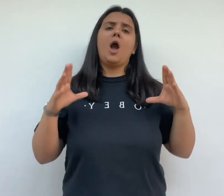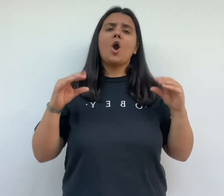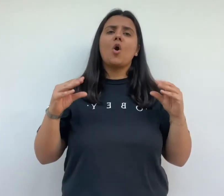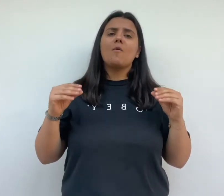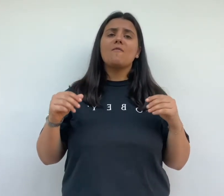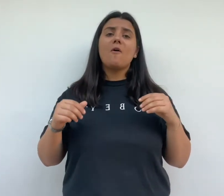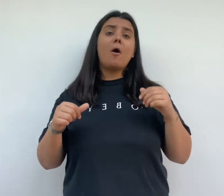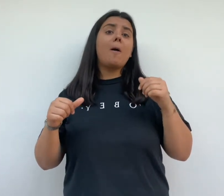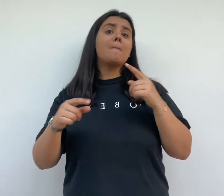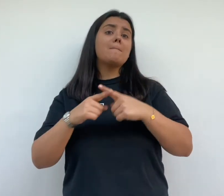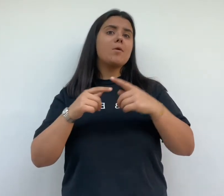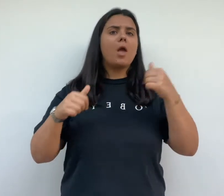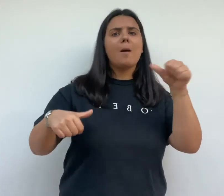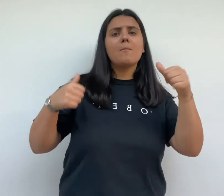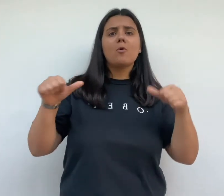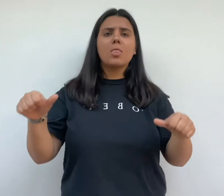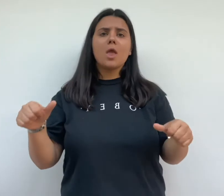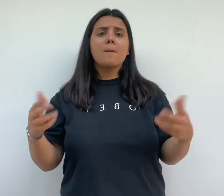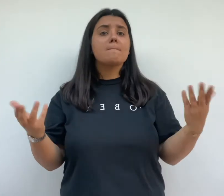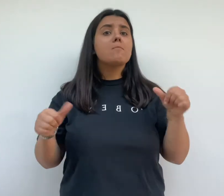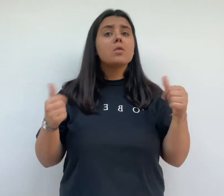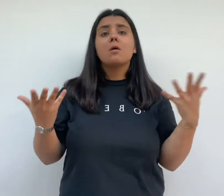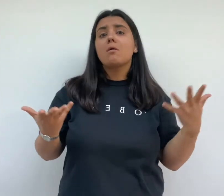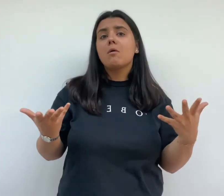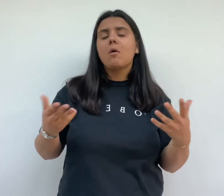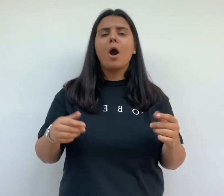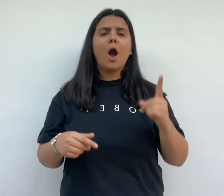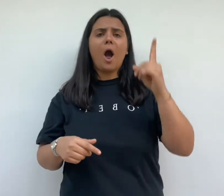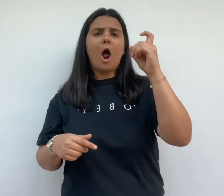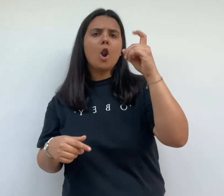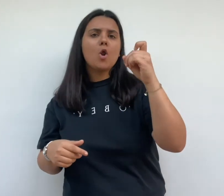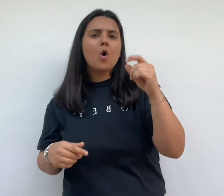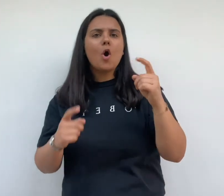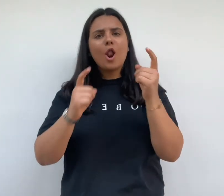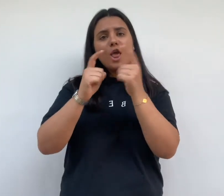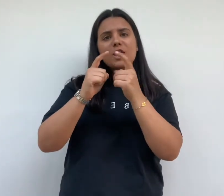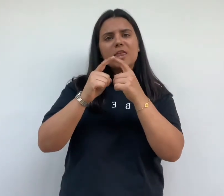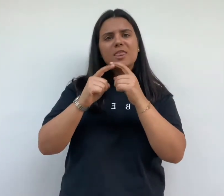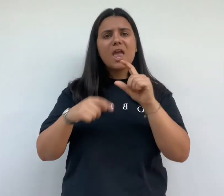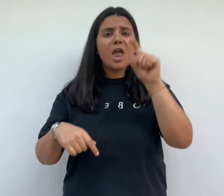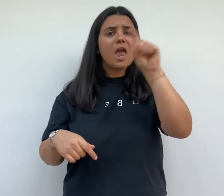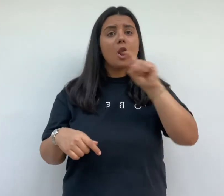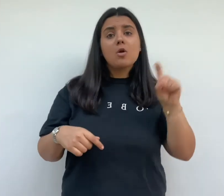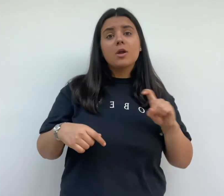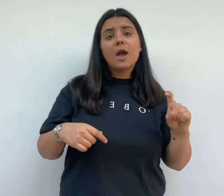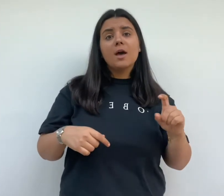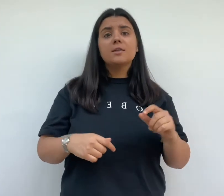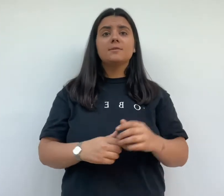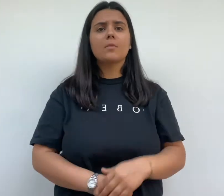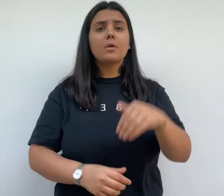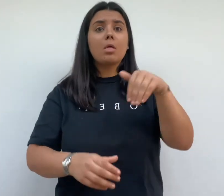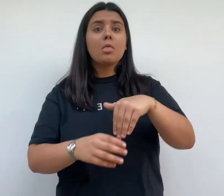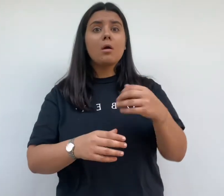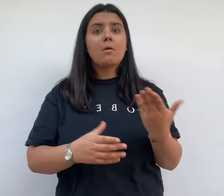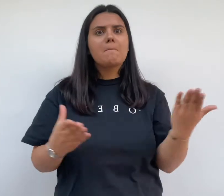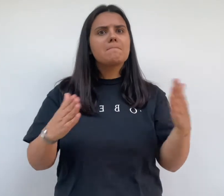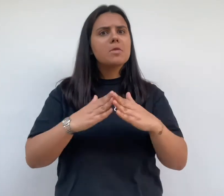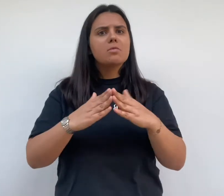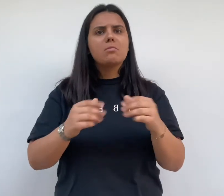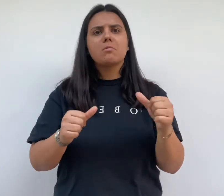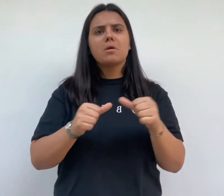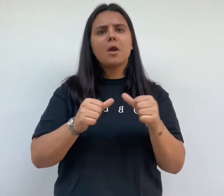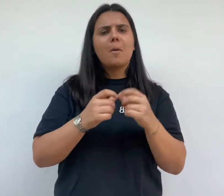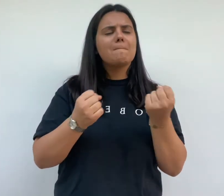confort moderne comme l'eau courante l'électricité et le gaz de nouvelles